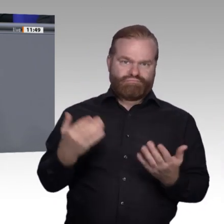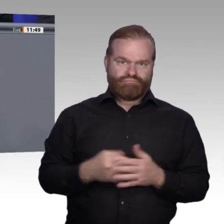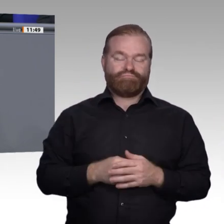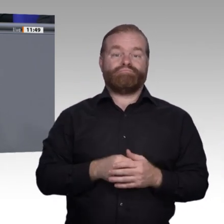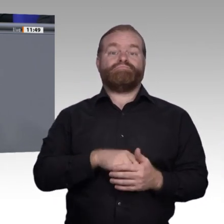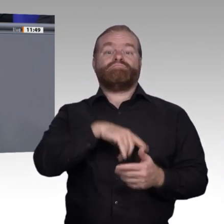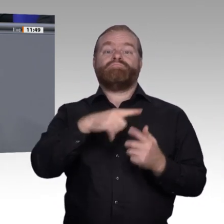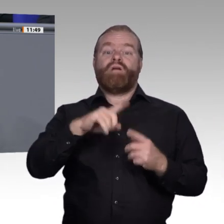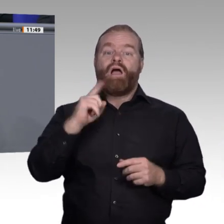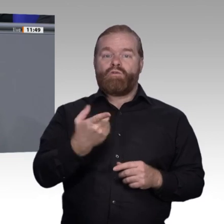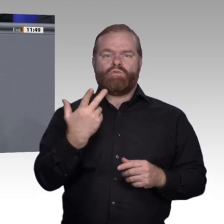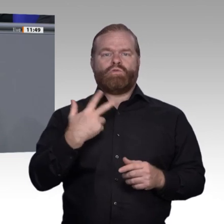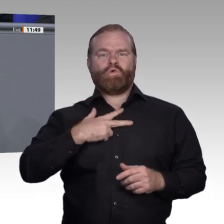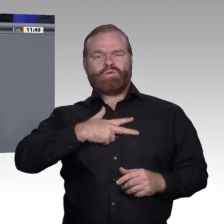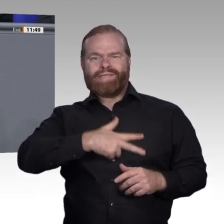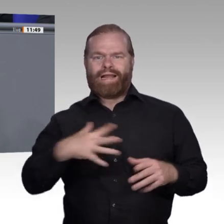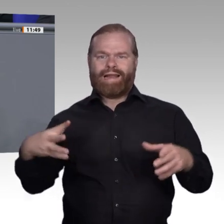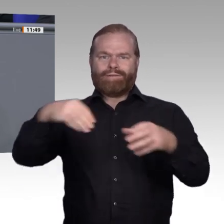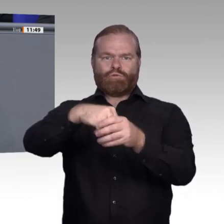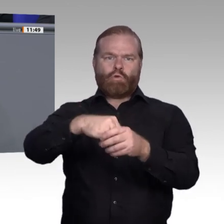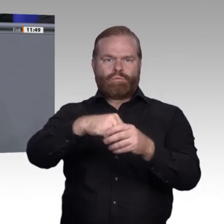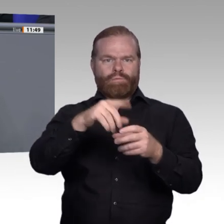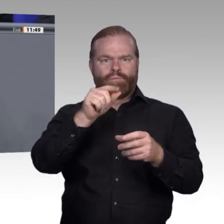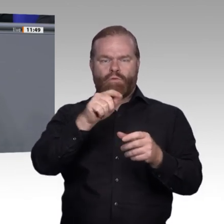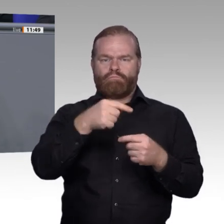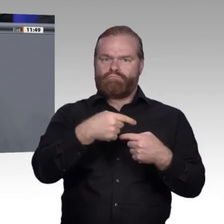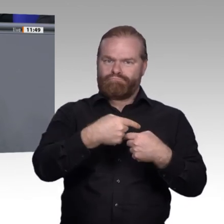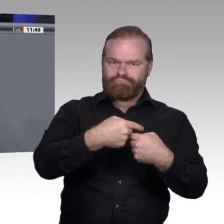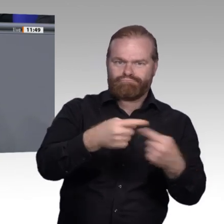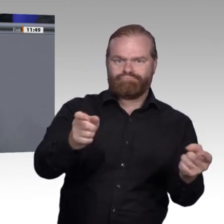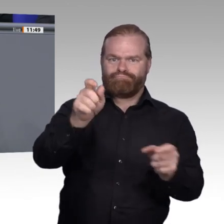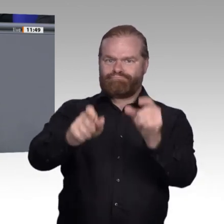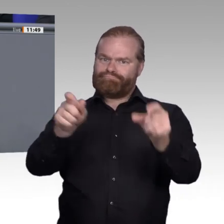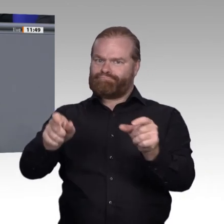man Anteil am Wohlstand dieses Landes. Drittens. Wir haben einen Ausgleich der Interessen